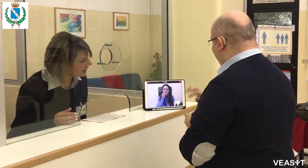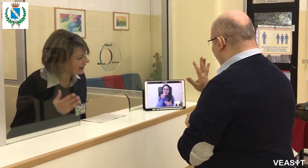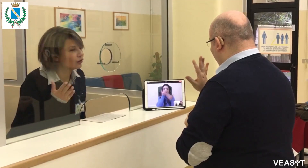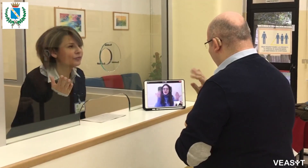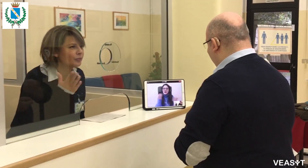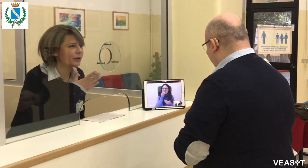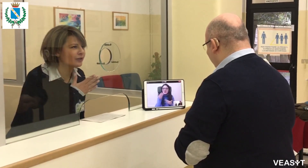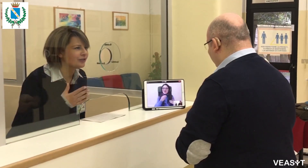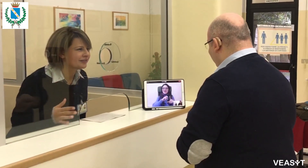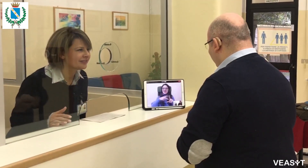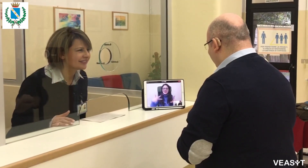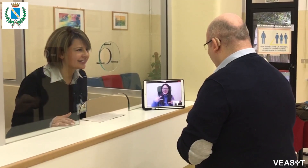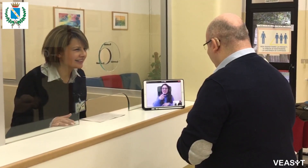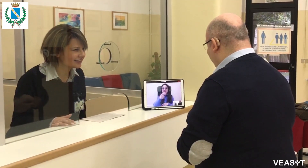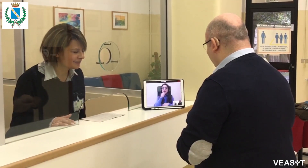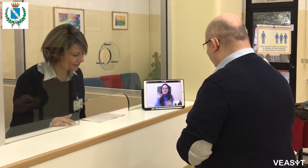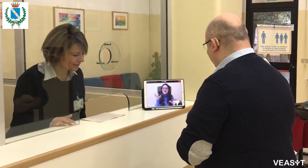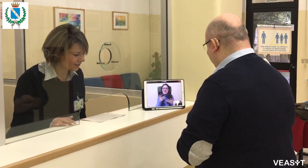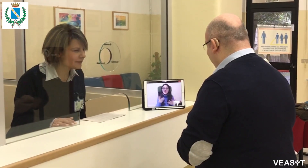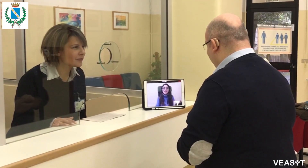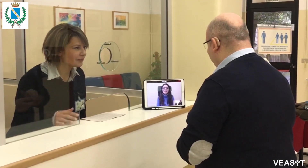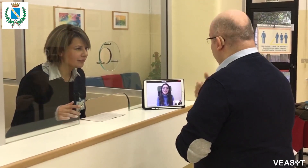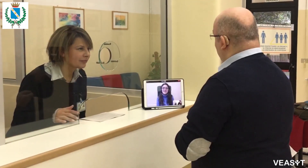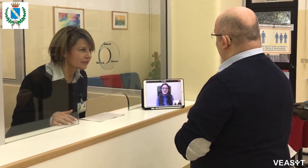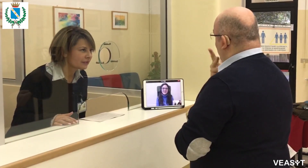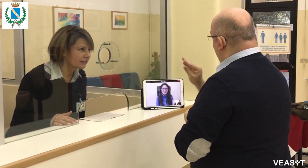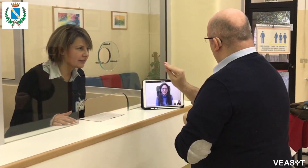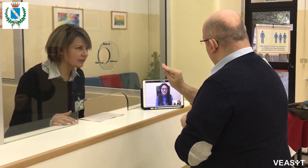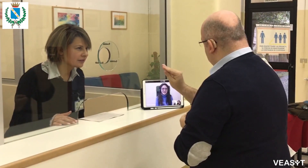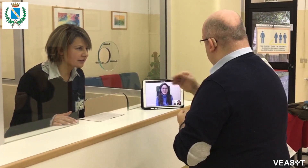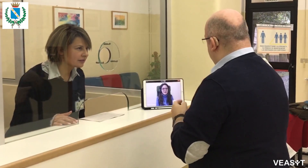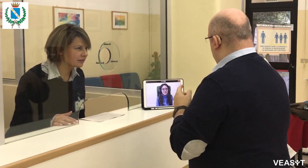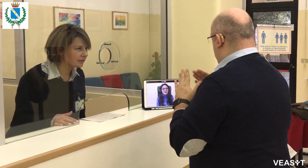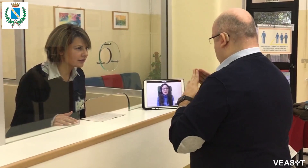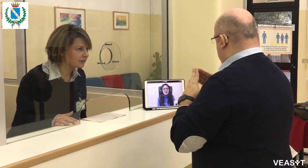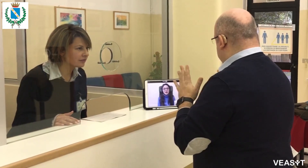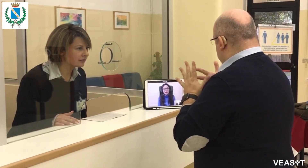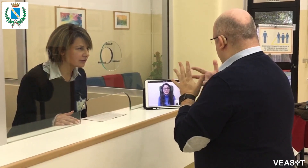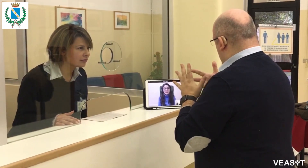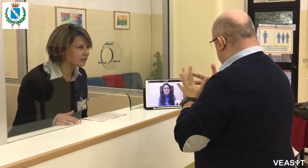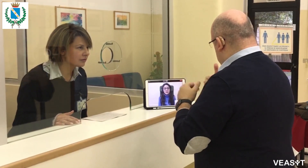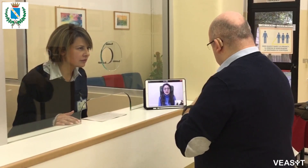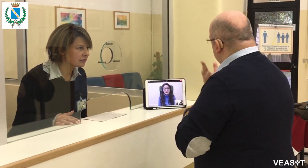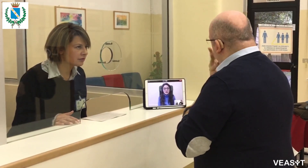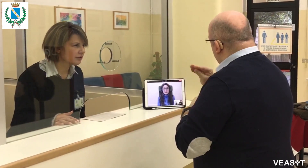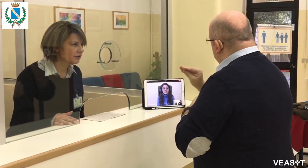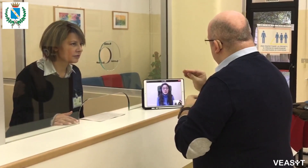Buongiorno e benvenuti in VEASYT Live! Come posso essere utile? Vorrei chiedere delle informazioni.